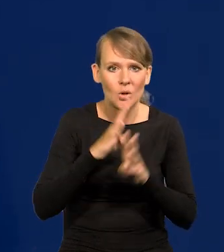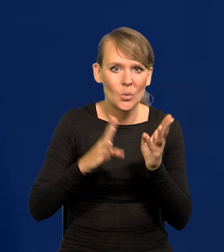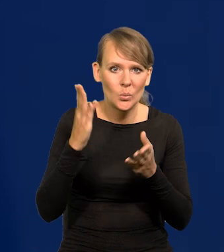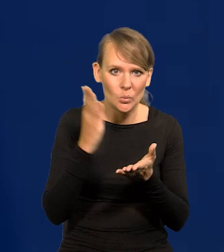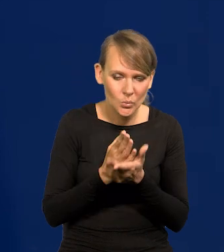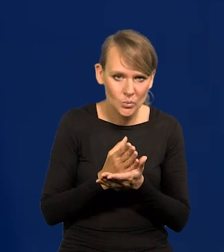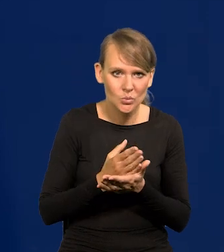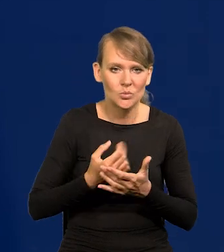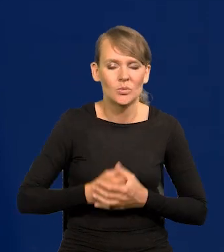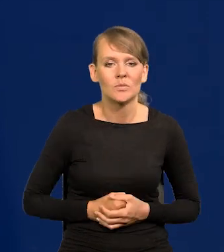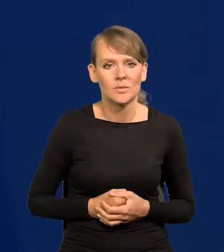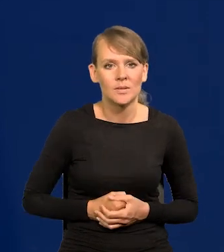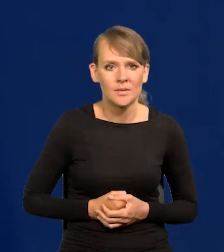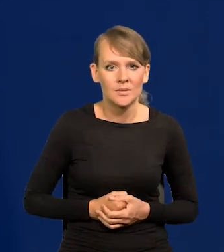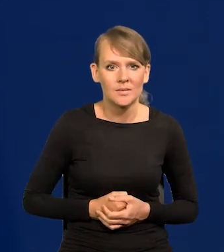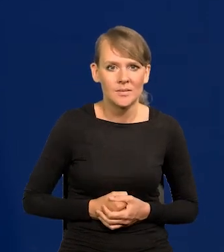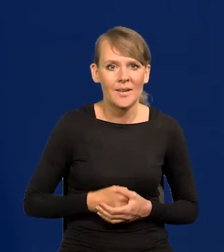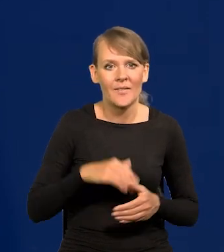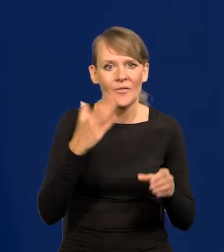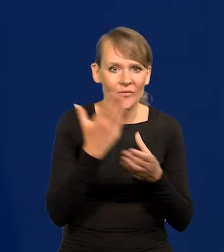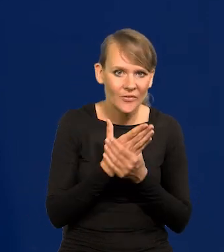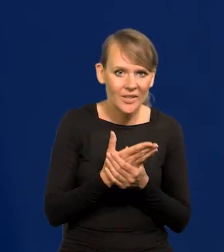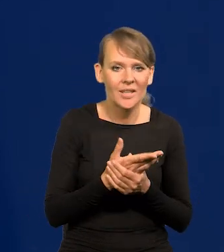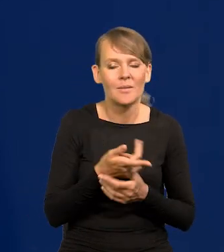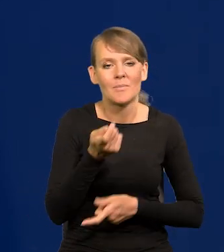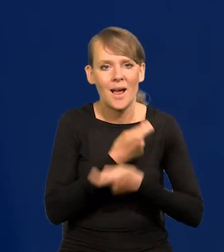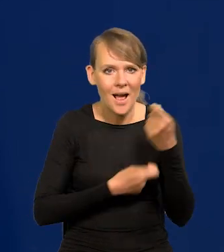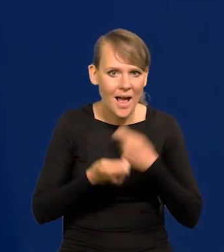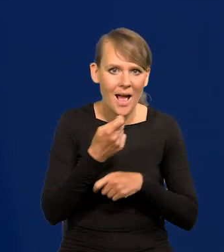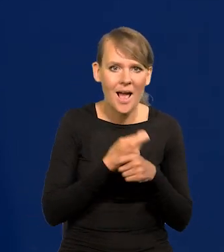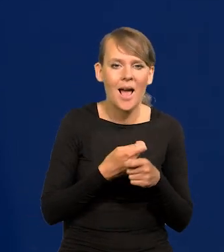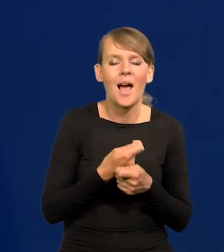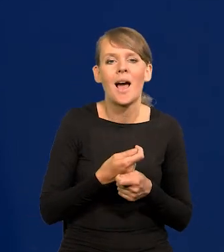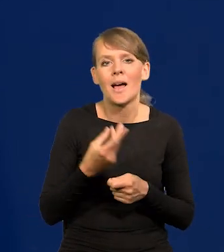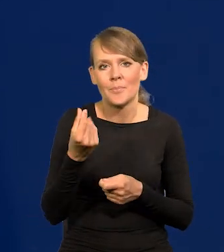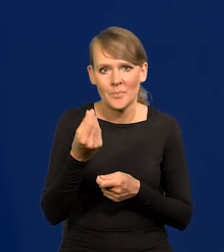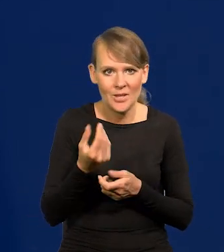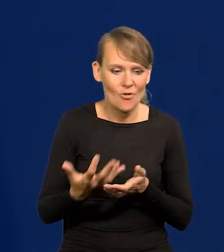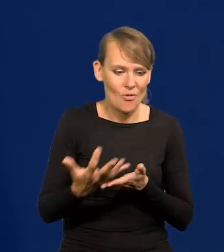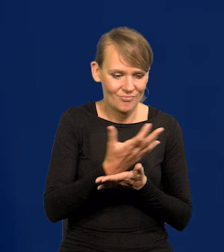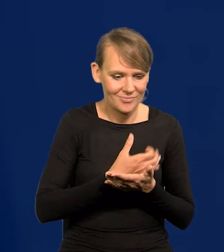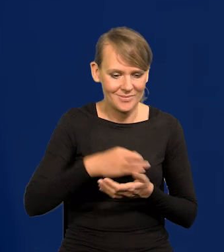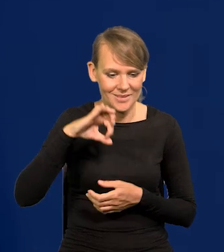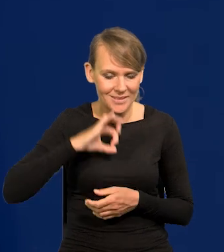przelane do rąk przedsiębiorców i handlowców, zamieniły się w zyski,